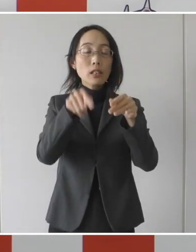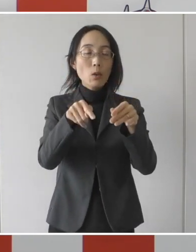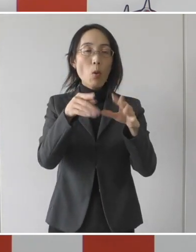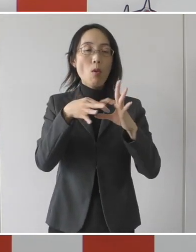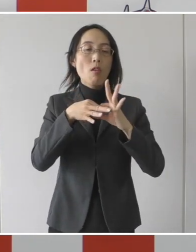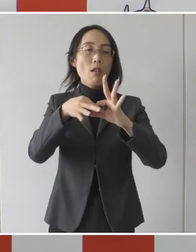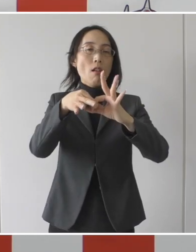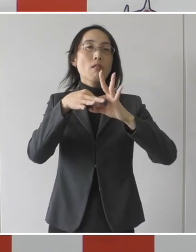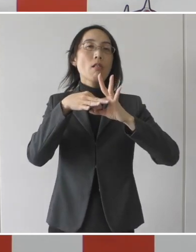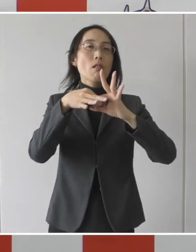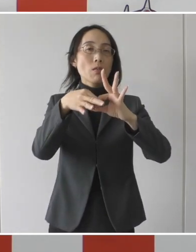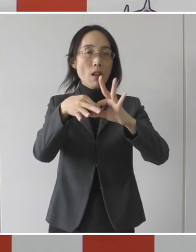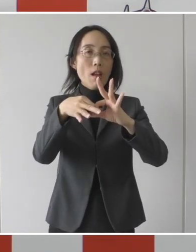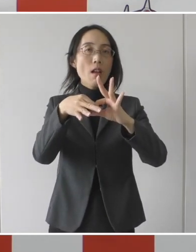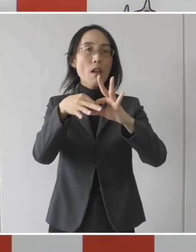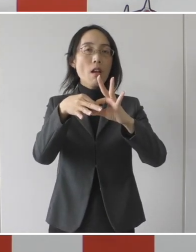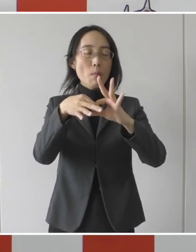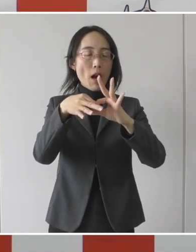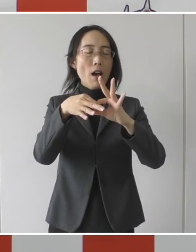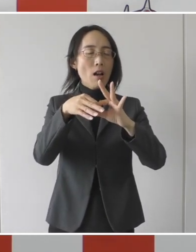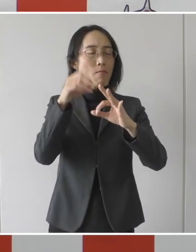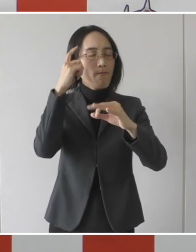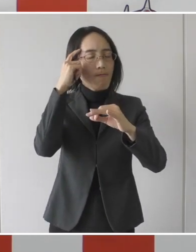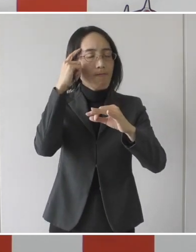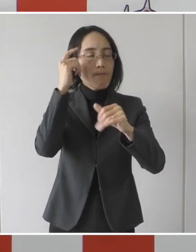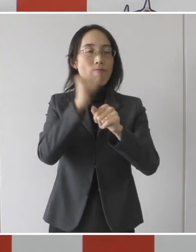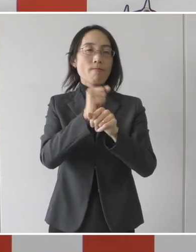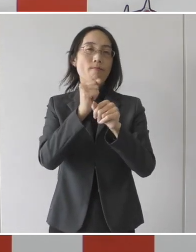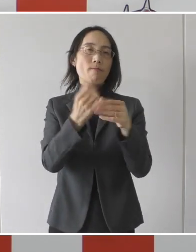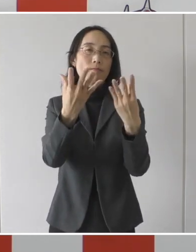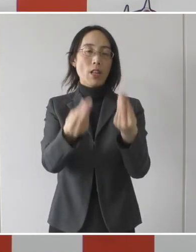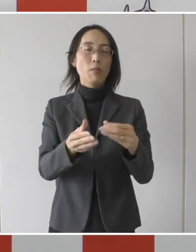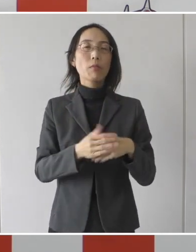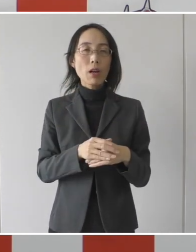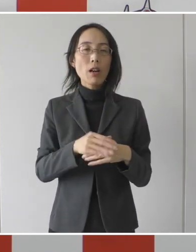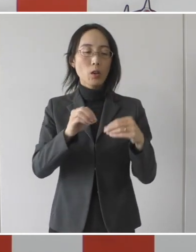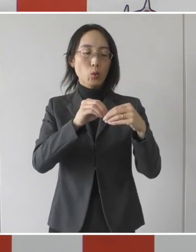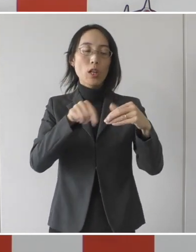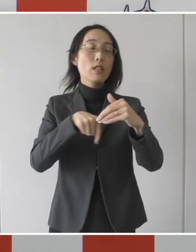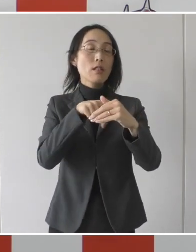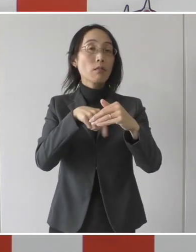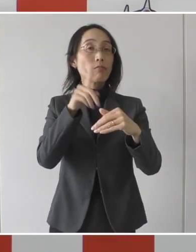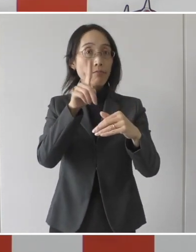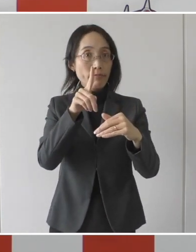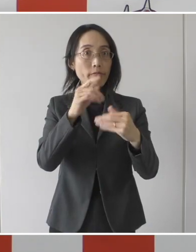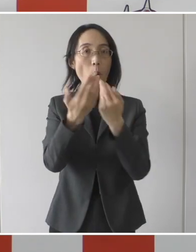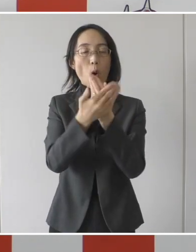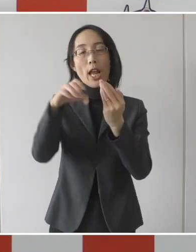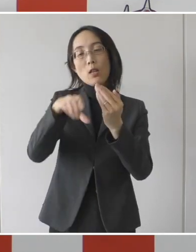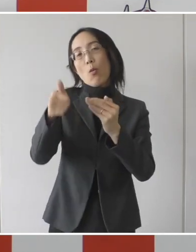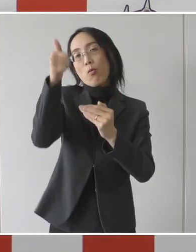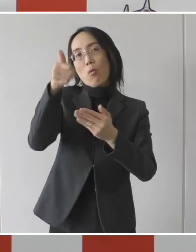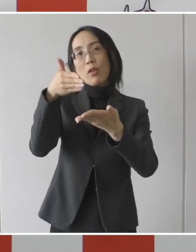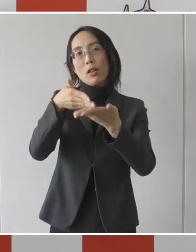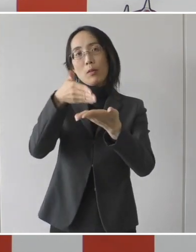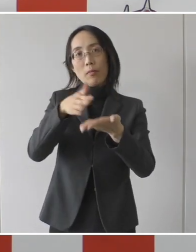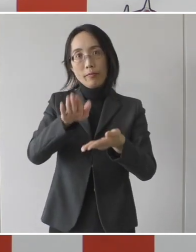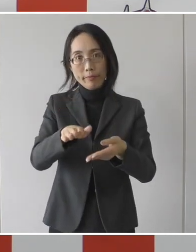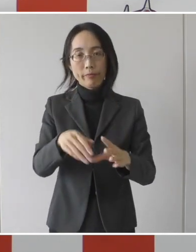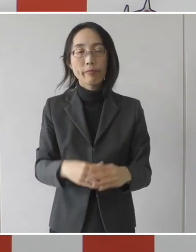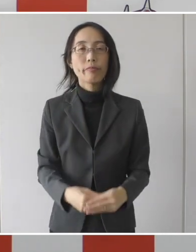設定をすることができたということです。